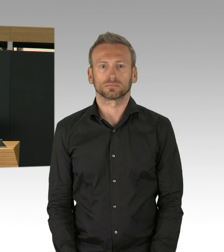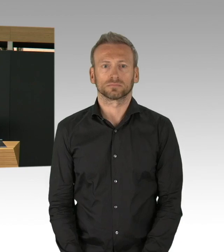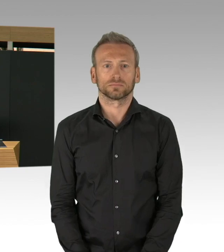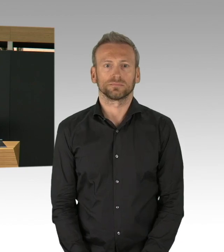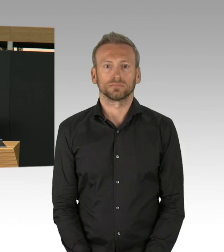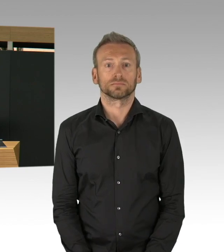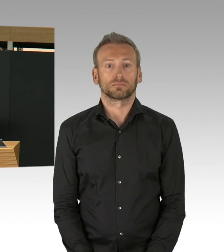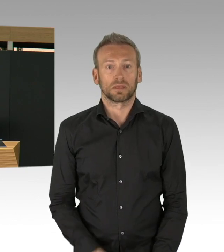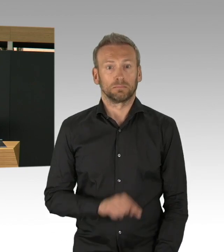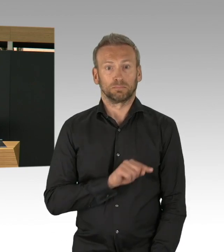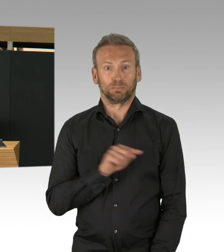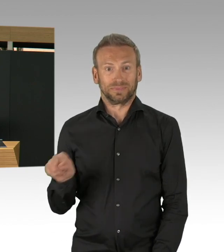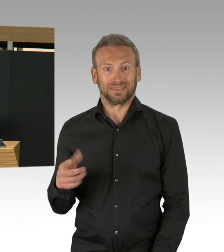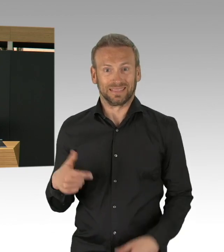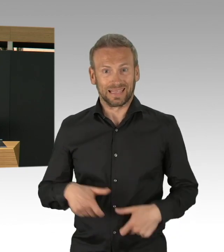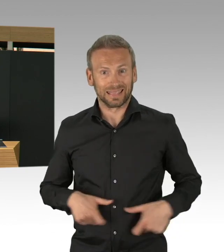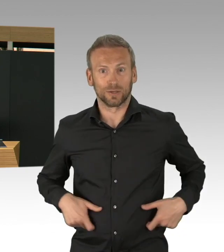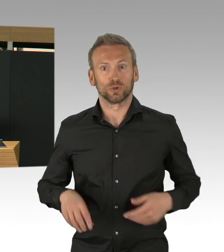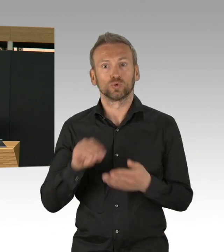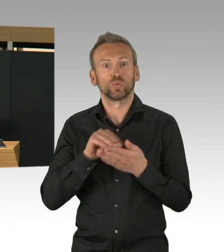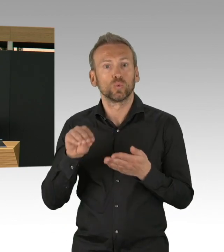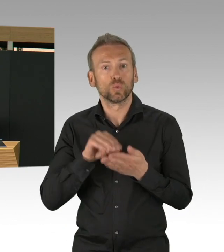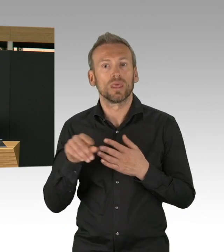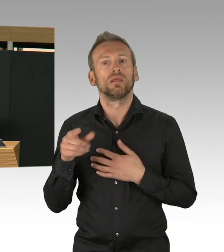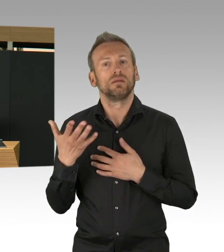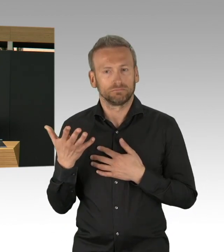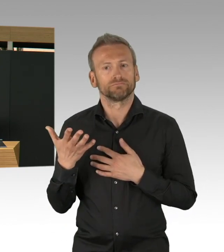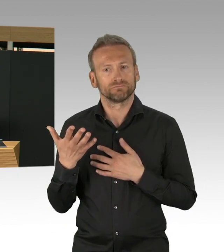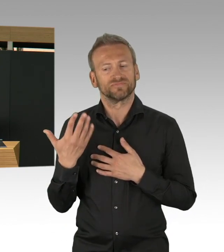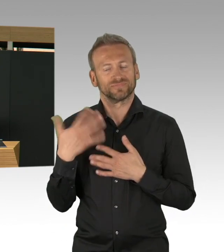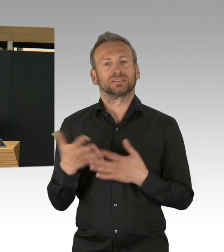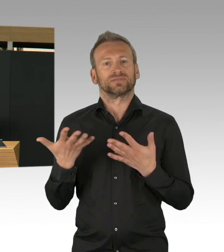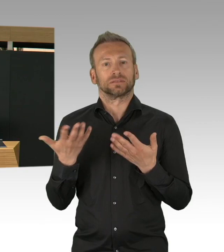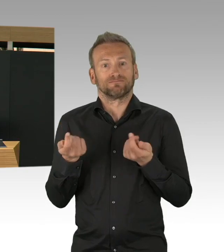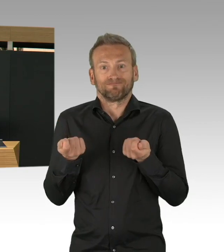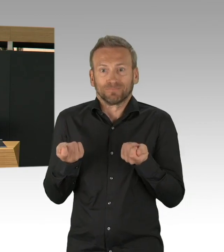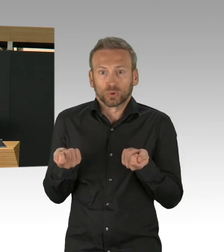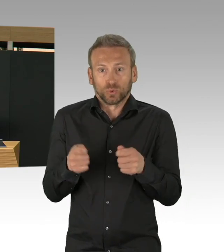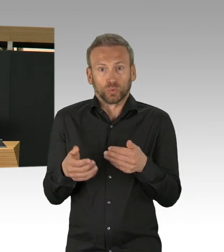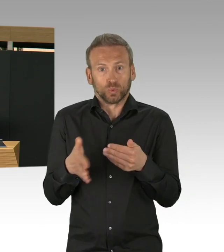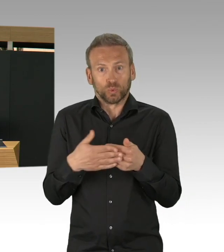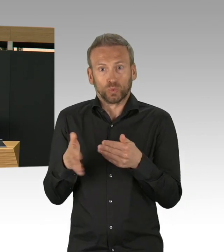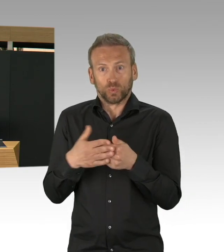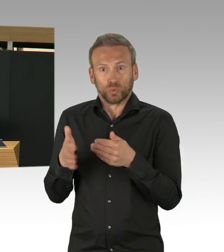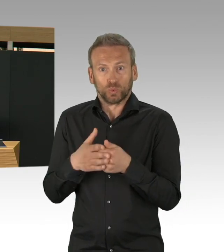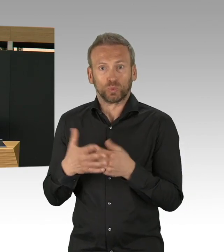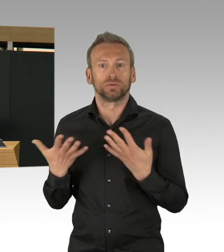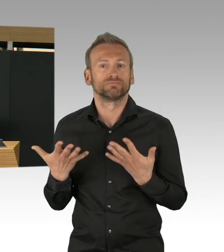auch angepasst und heute sehen wir, meine Damen und Herren, dass diese Entscheidung in Berlin genau richtig waren und wichtig waren